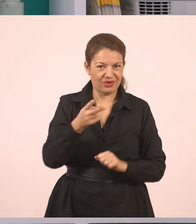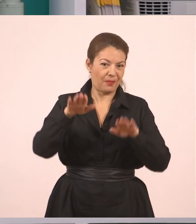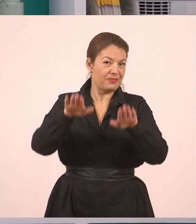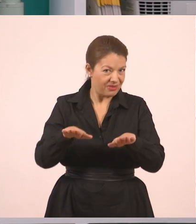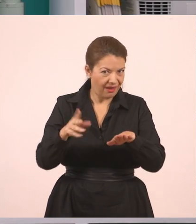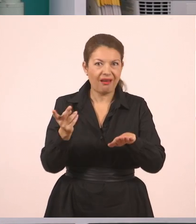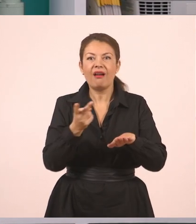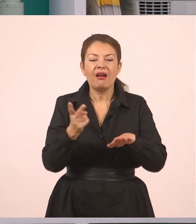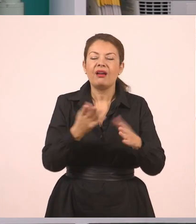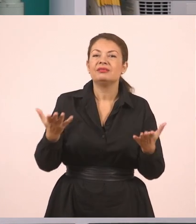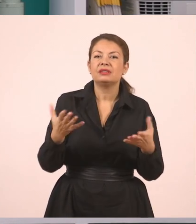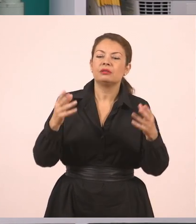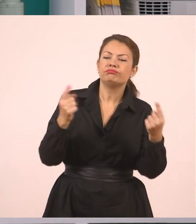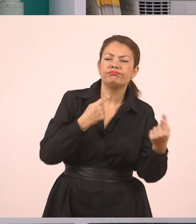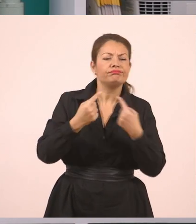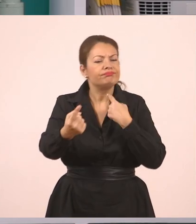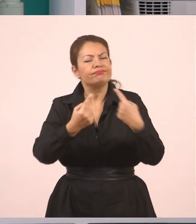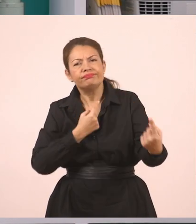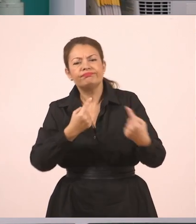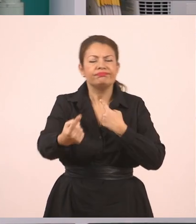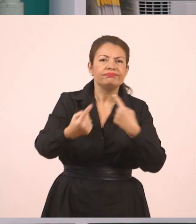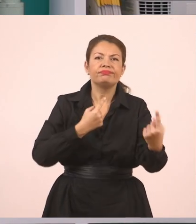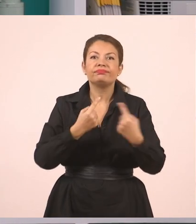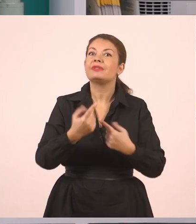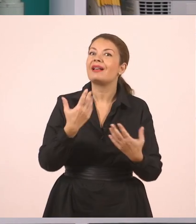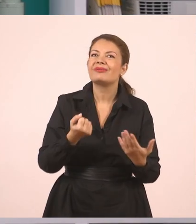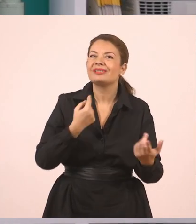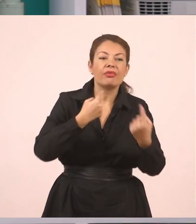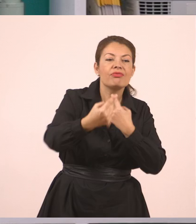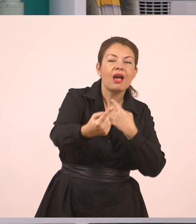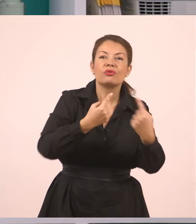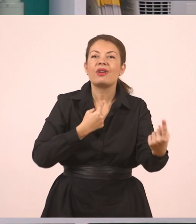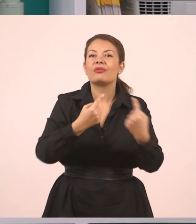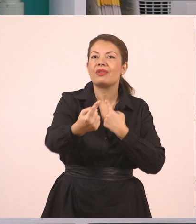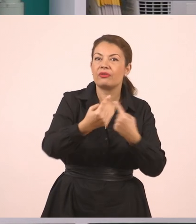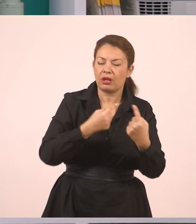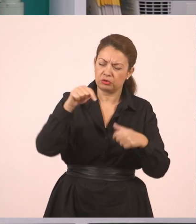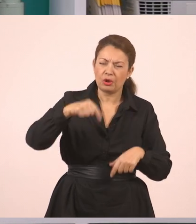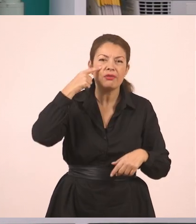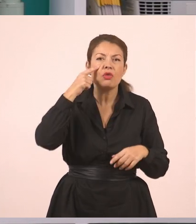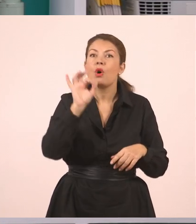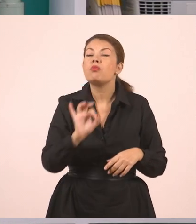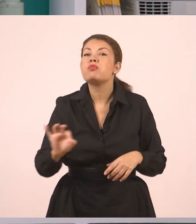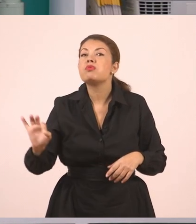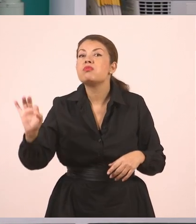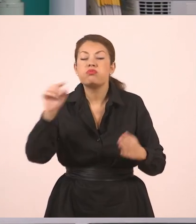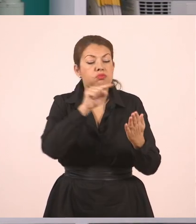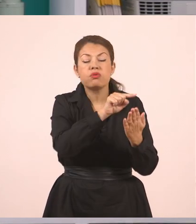ανταλλάσσουν κουβέντες, μιλάνε, έχουνε διάλογο. Πάμε λοιπόν μέσα στο κείμενο να δούμε σημεία,